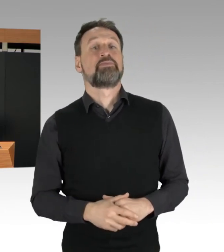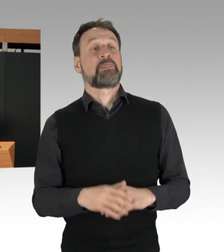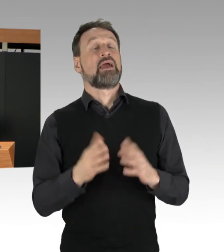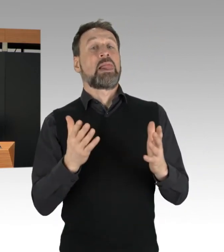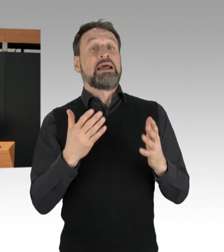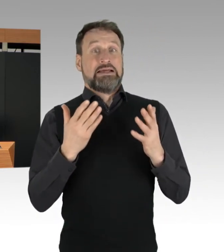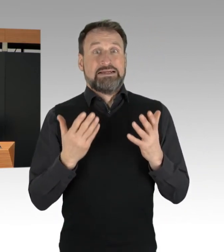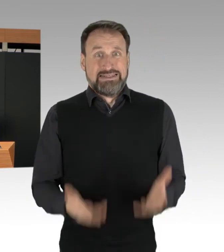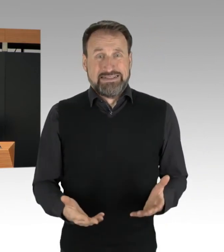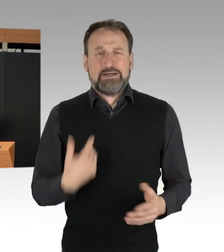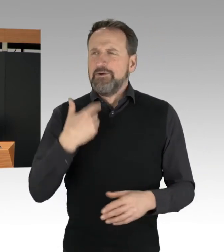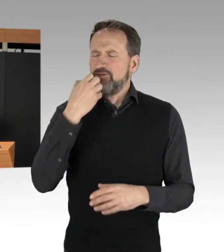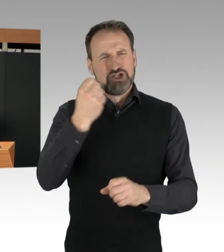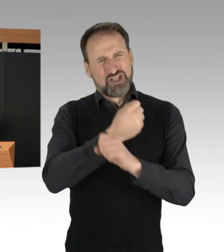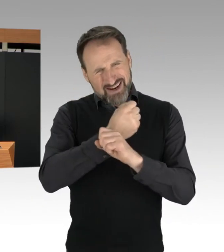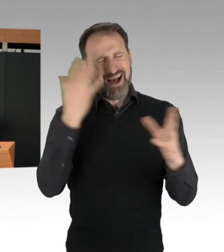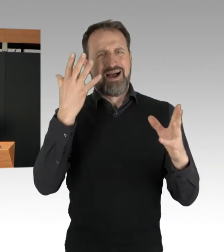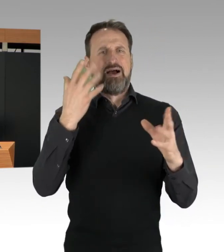ausdrücklich für das konsequente,